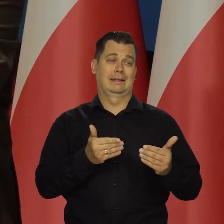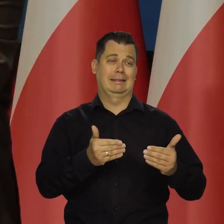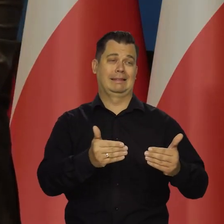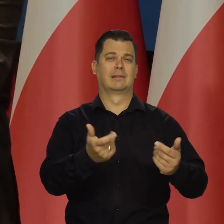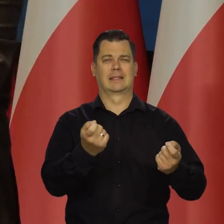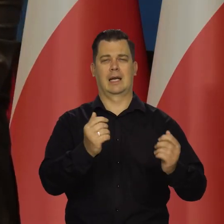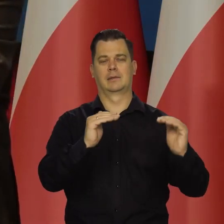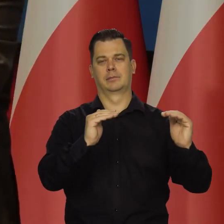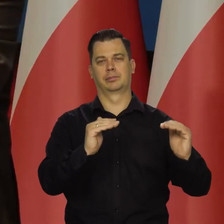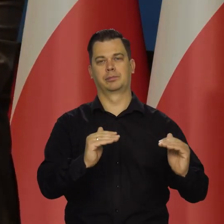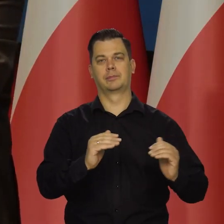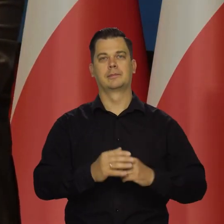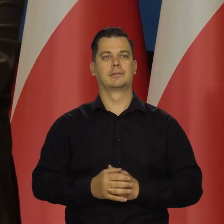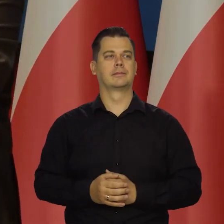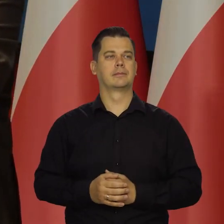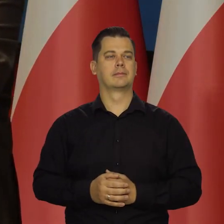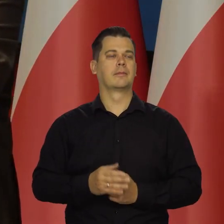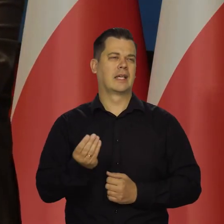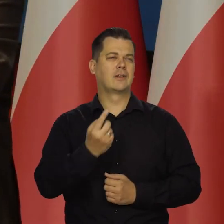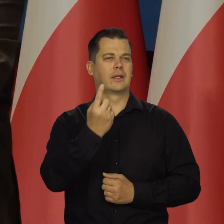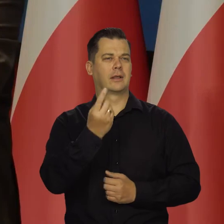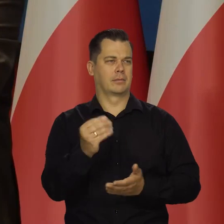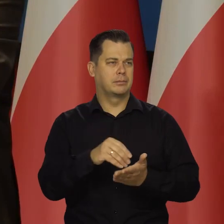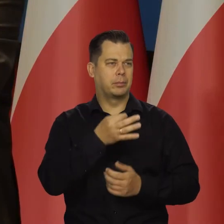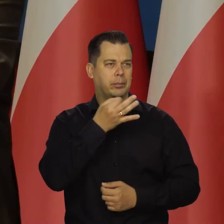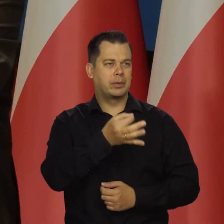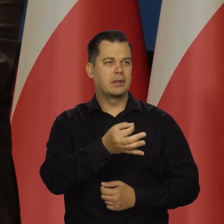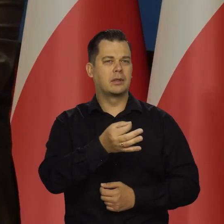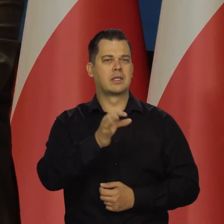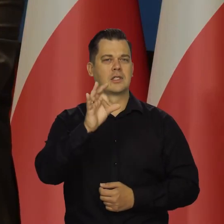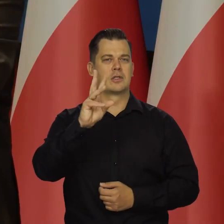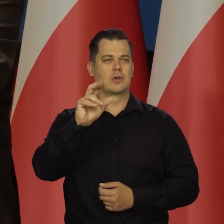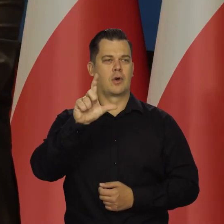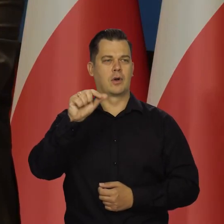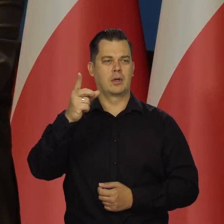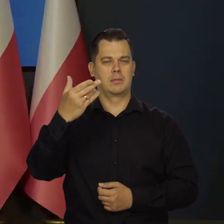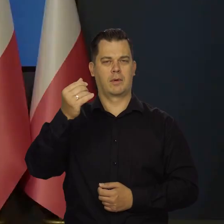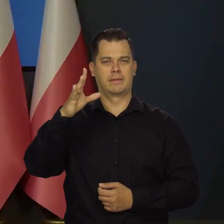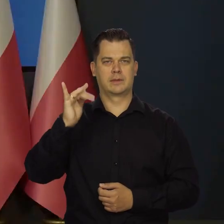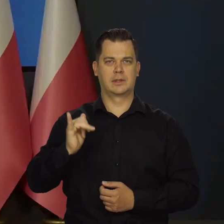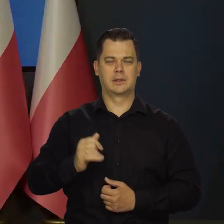Tak bym powiedział. Mamy czas na jeszcze jedno pytanie i Pan redaktor Skolimowski Bardzo proszę.